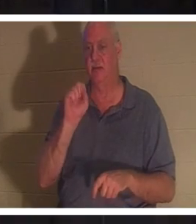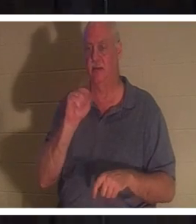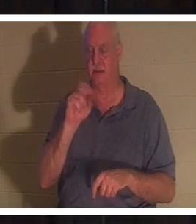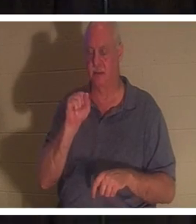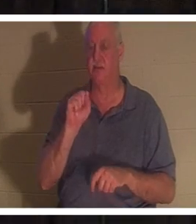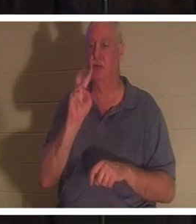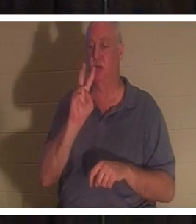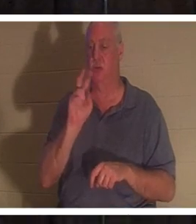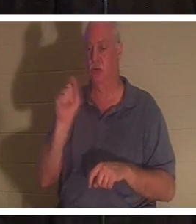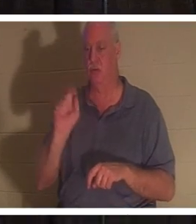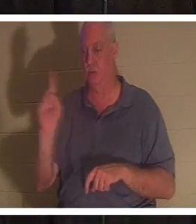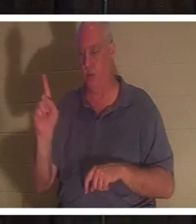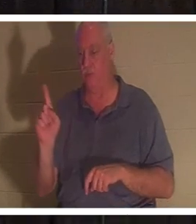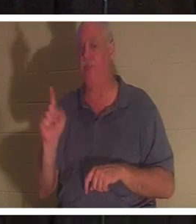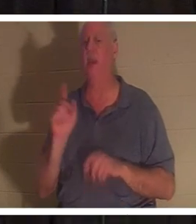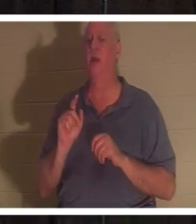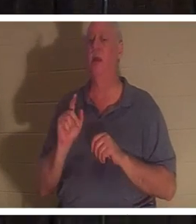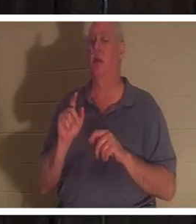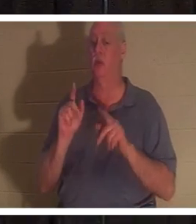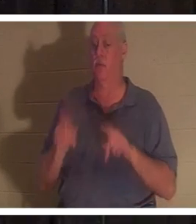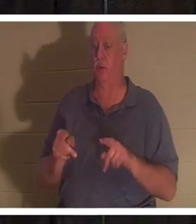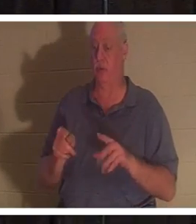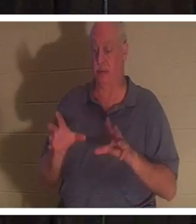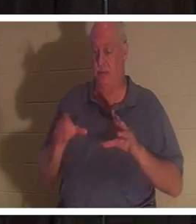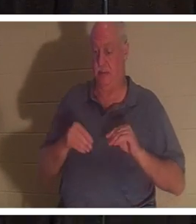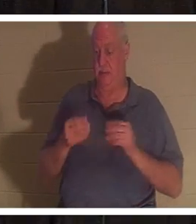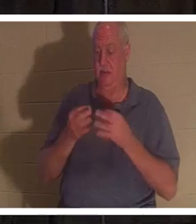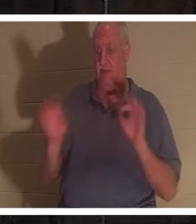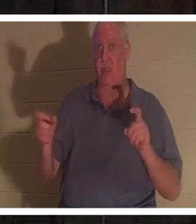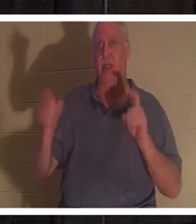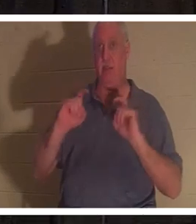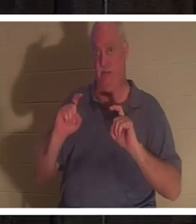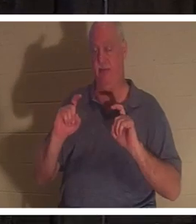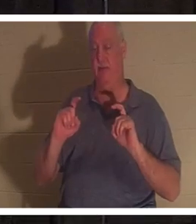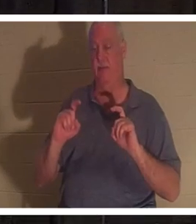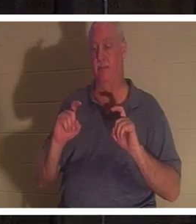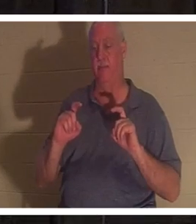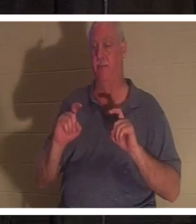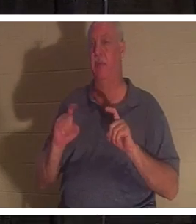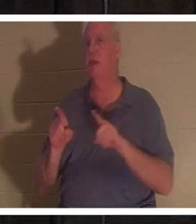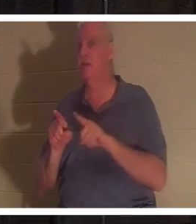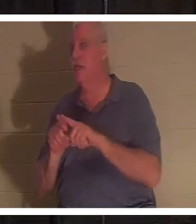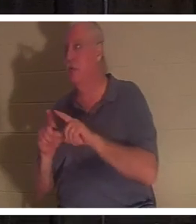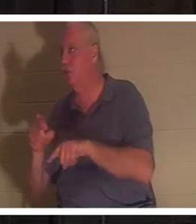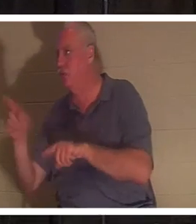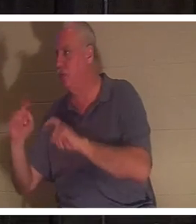この無料の贈り物を受け取るとき、それはクリスマスに子供たちに贈り物をするのと同じような贈り物です。彼らはそれを得るために何もする必要はありません